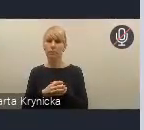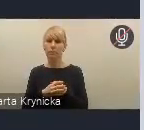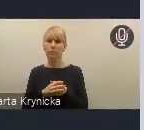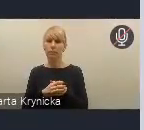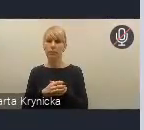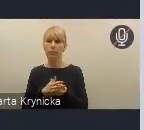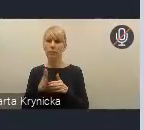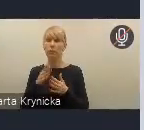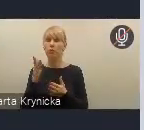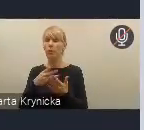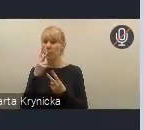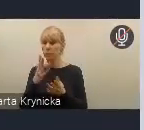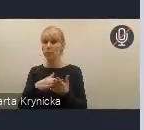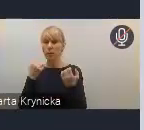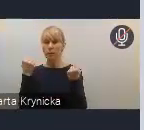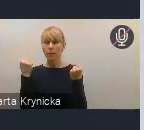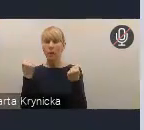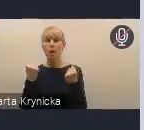nad Krajową Polityką Miejską